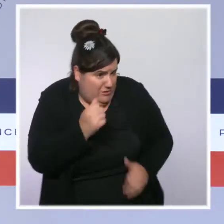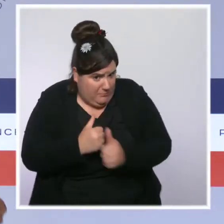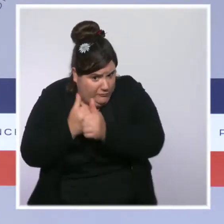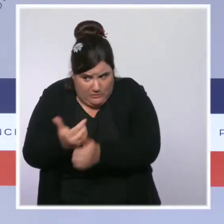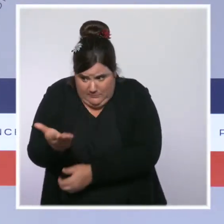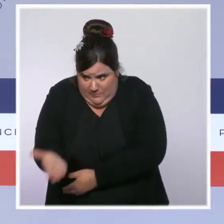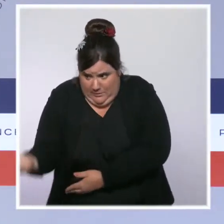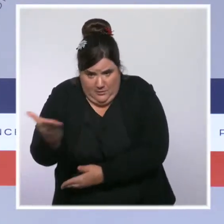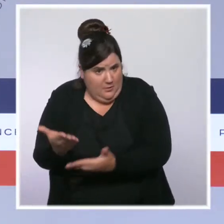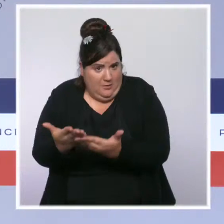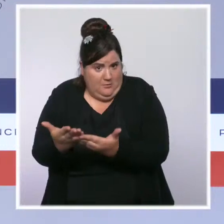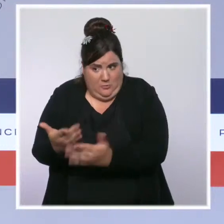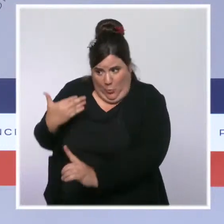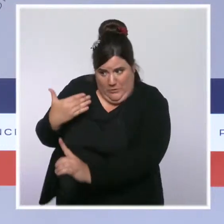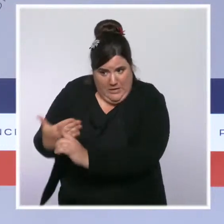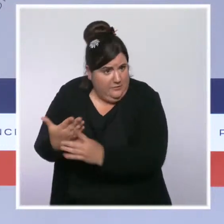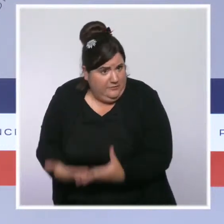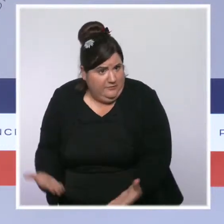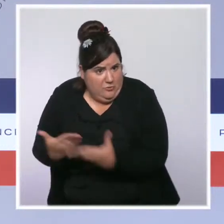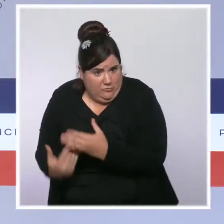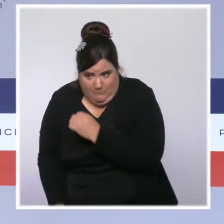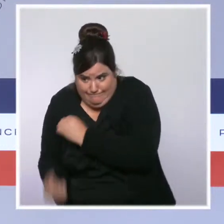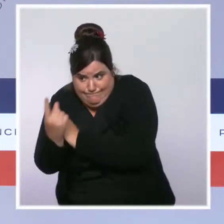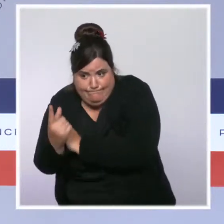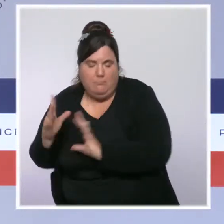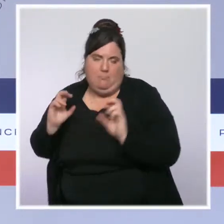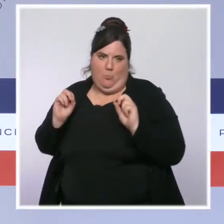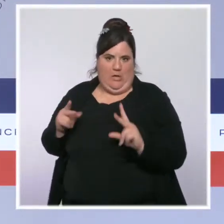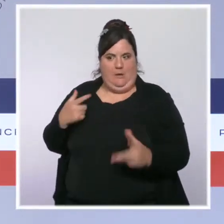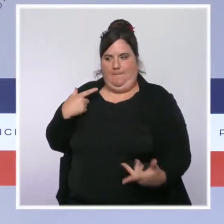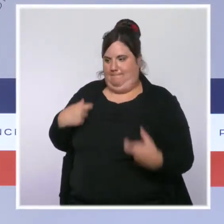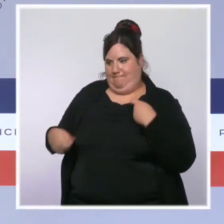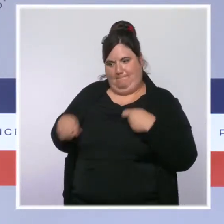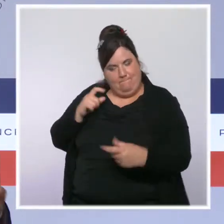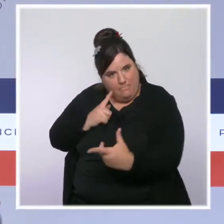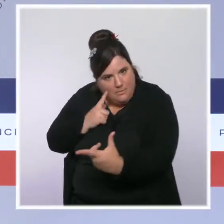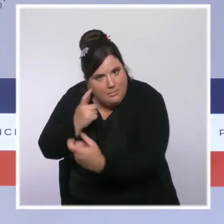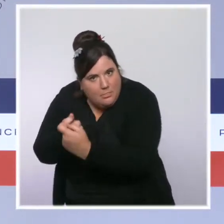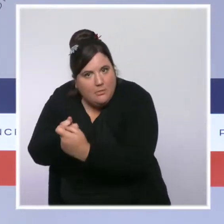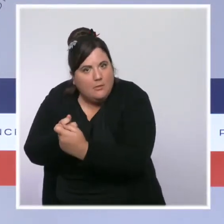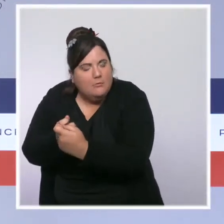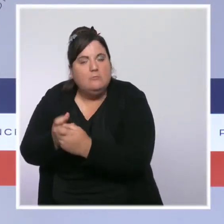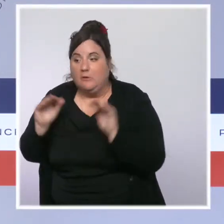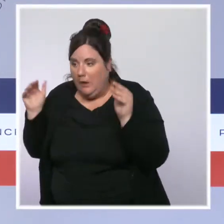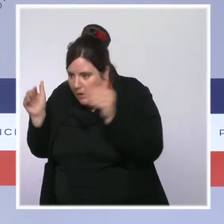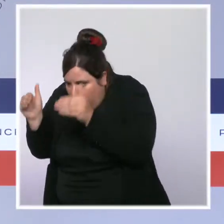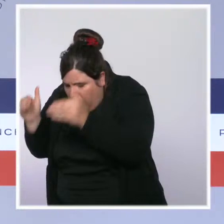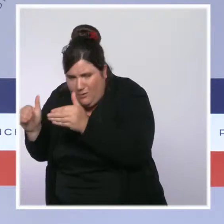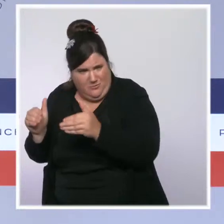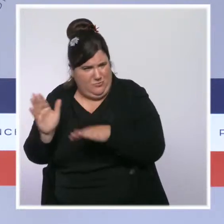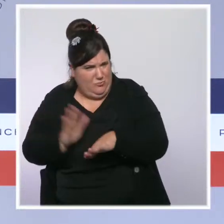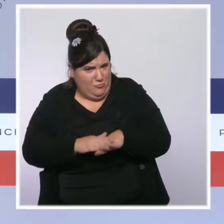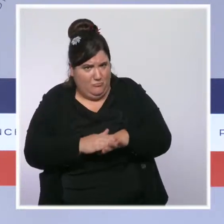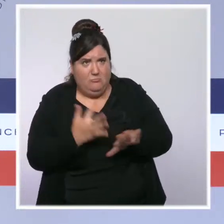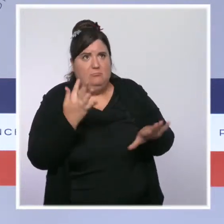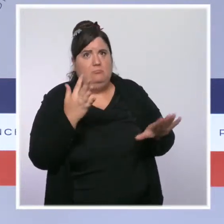une règle qui est appliquée avec souplesse dans un premier temps qu'on en consacre à parler de la totalité du reste de notre territoire où la règle est appliquée avec fermeté,